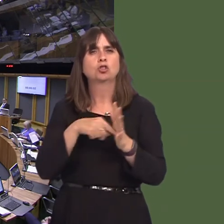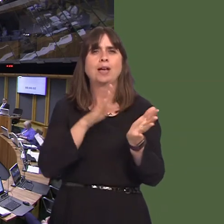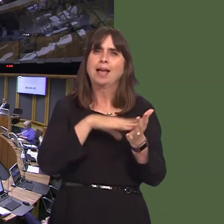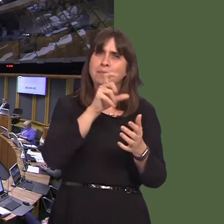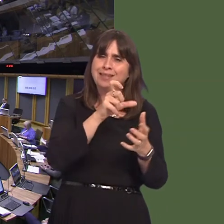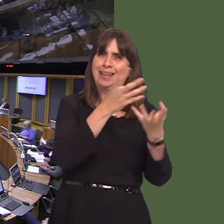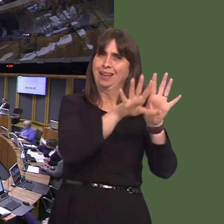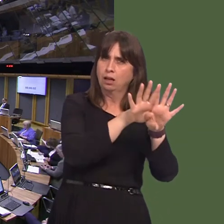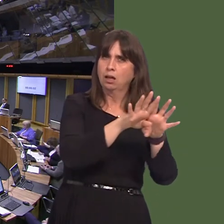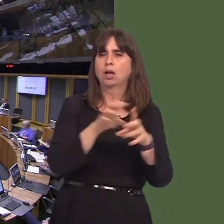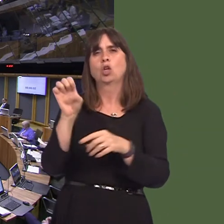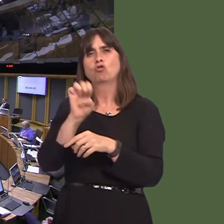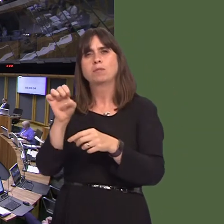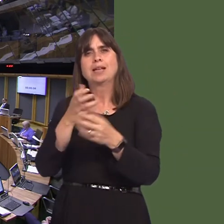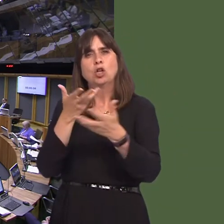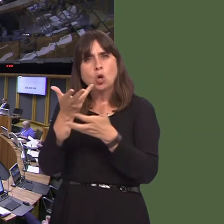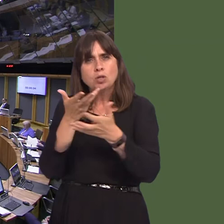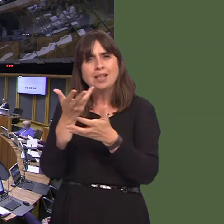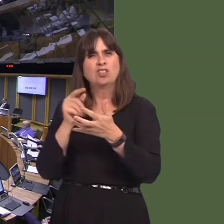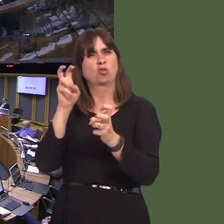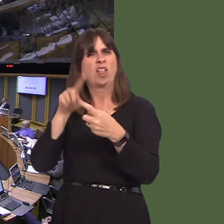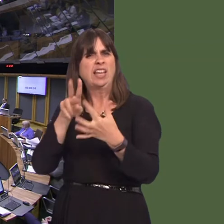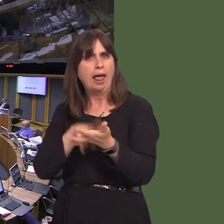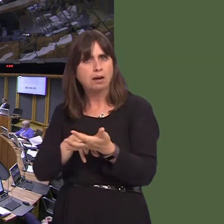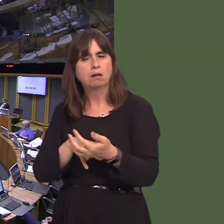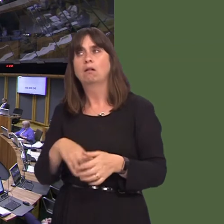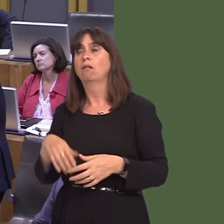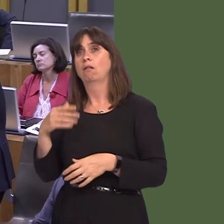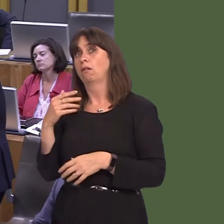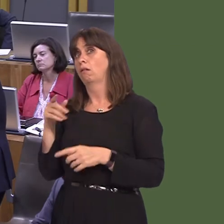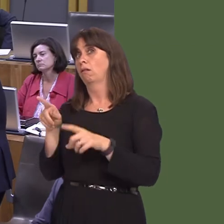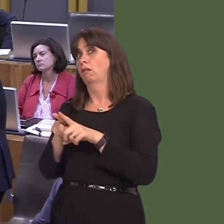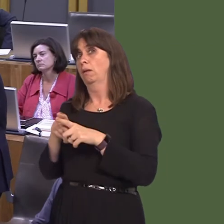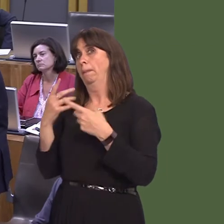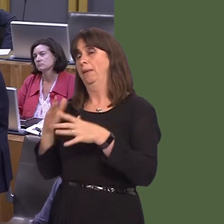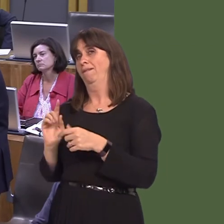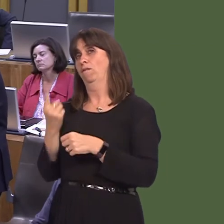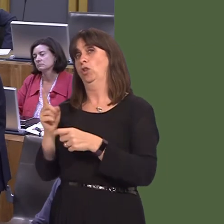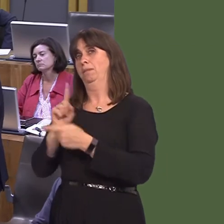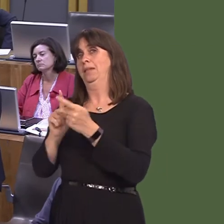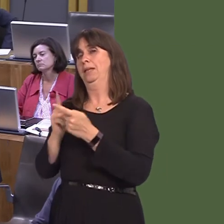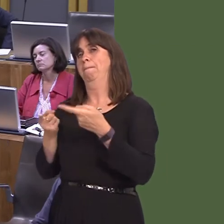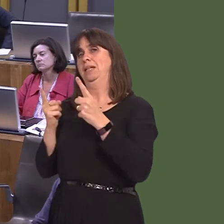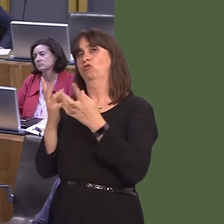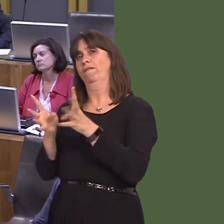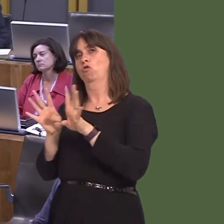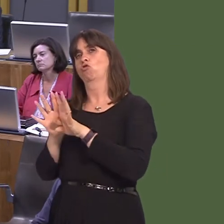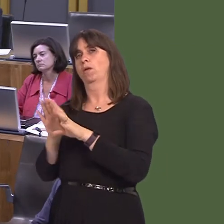the Joint Ministerial Council plenary and European negotiationsóEN. Most recently, at political level, there was the first meeting of the ministerial forum on EU negotiations